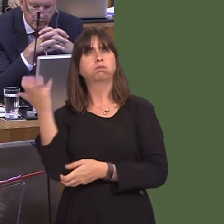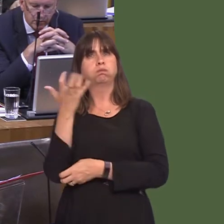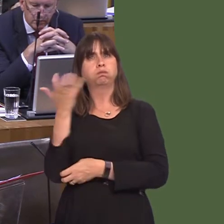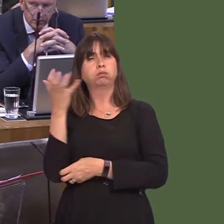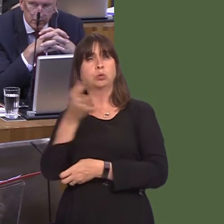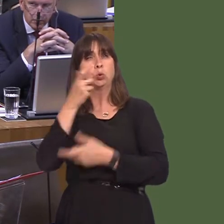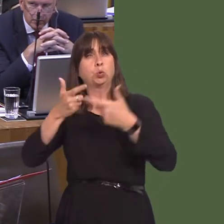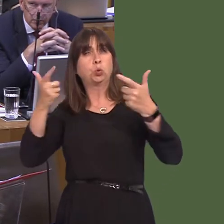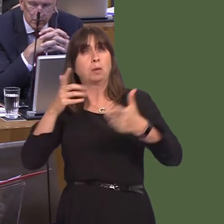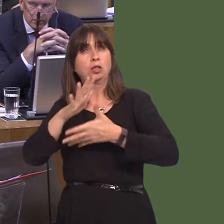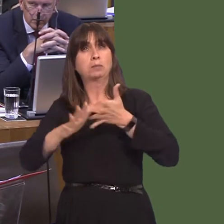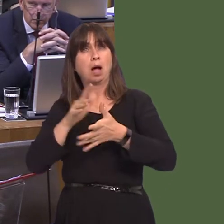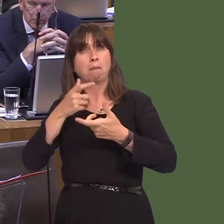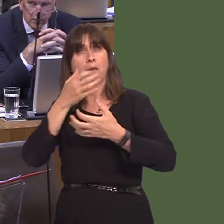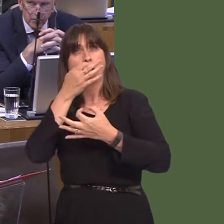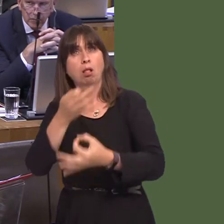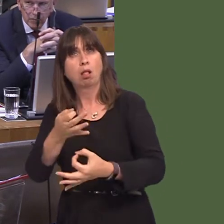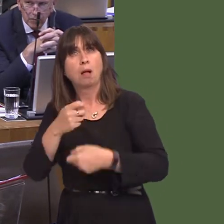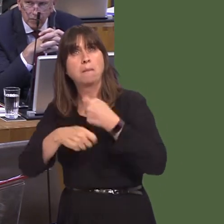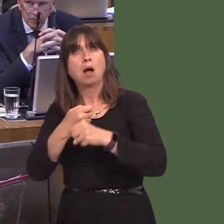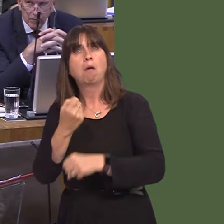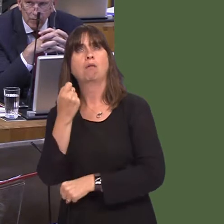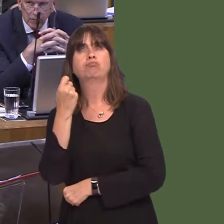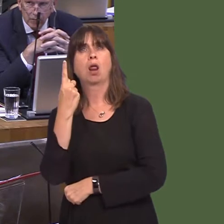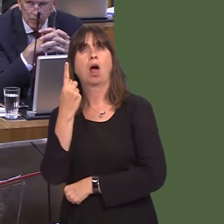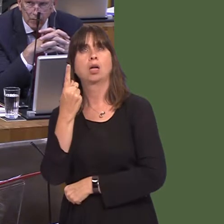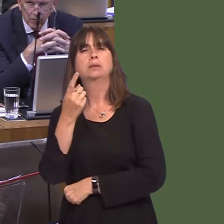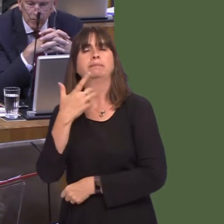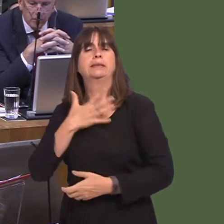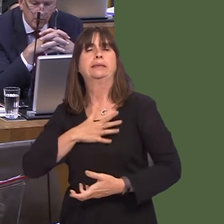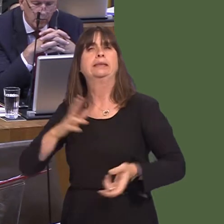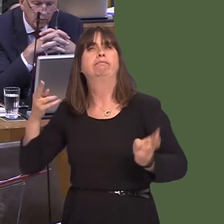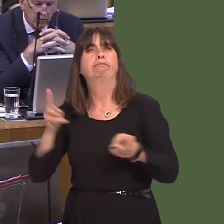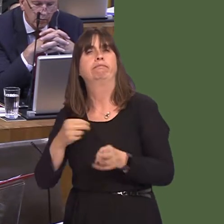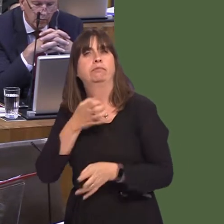ways I suppose it's the extension to speed awareness courses, which peopleónot myself